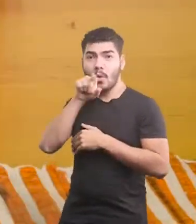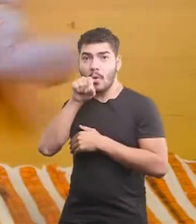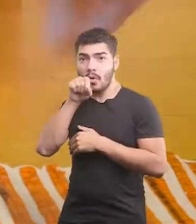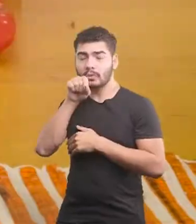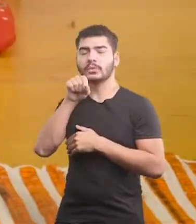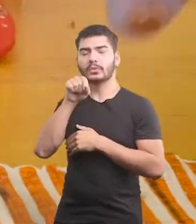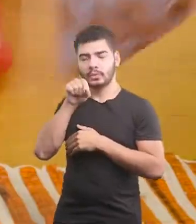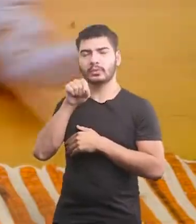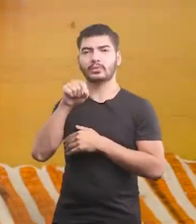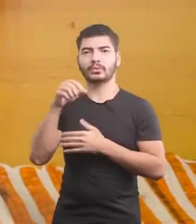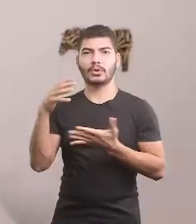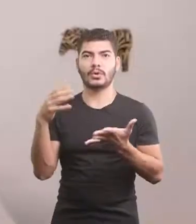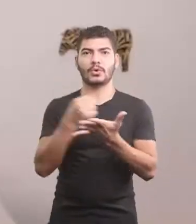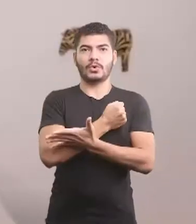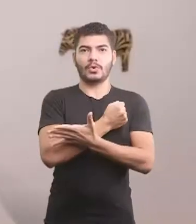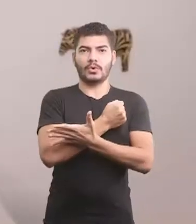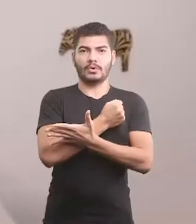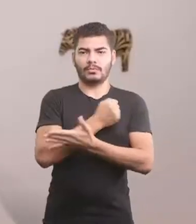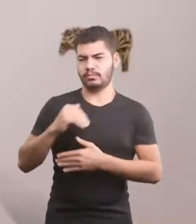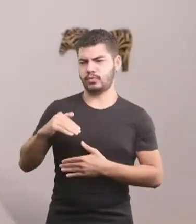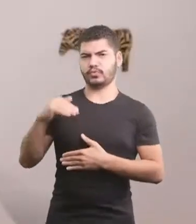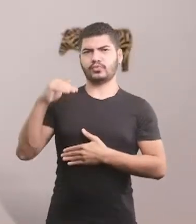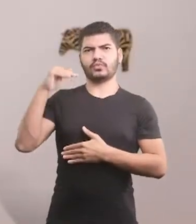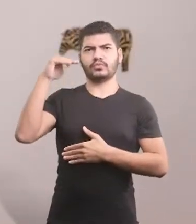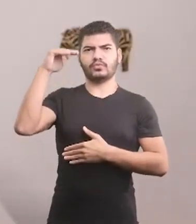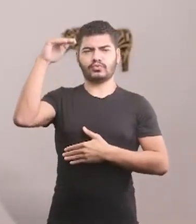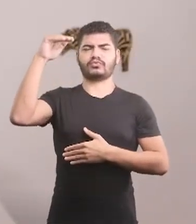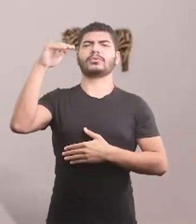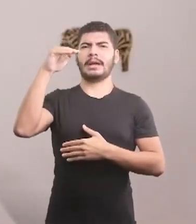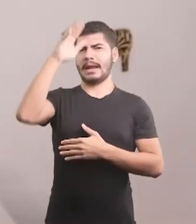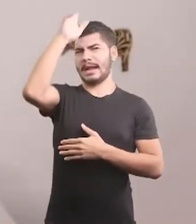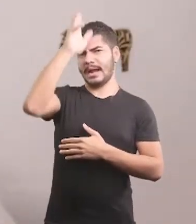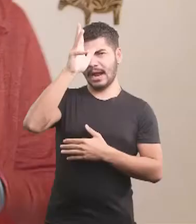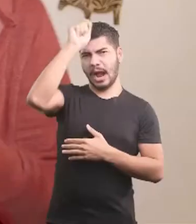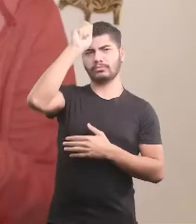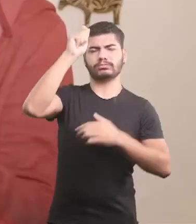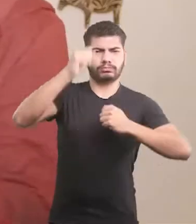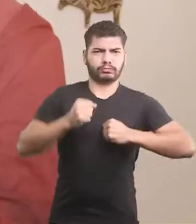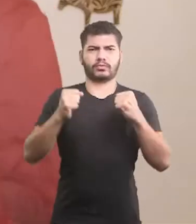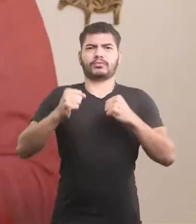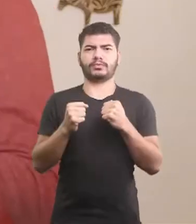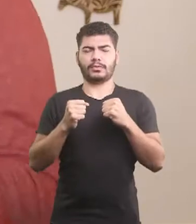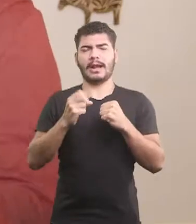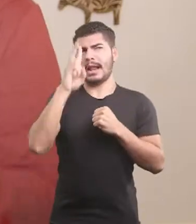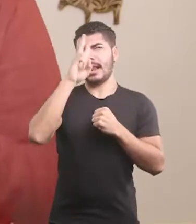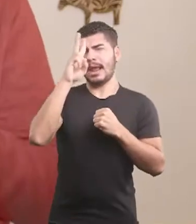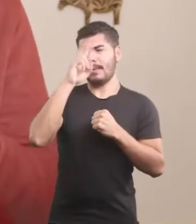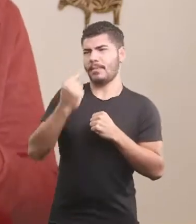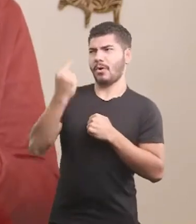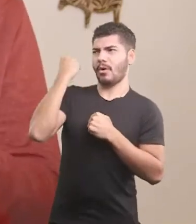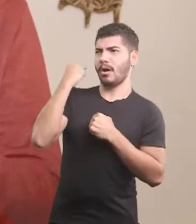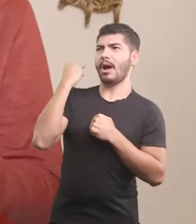Cresceu, virou um baita galo. E lembrando da infância, sentiu saudades do quintal.